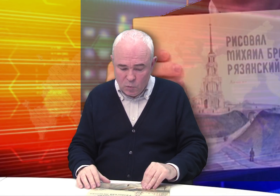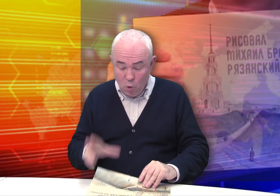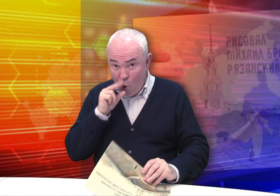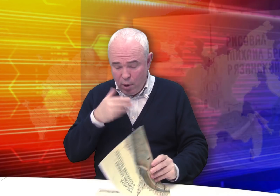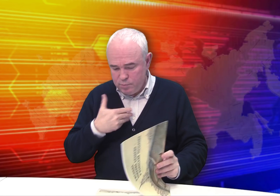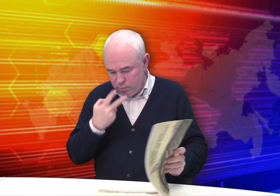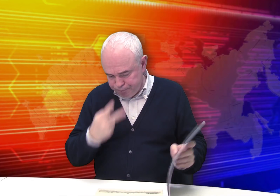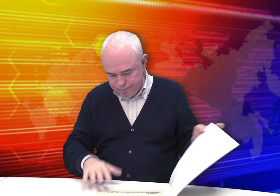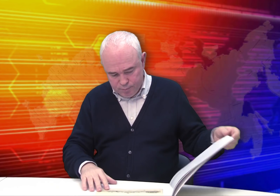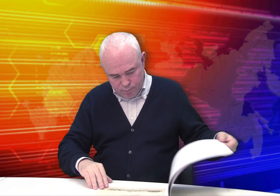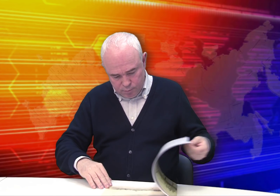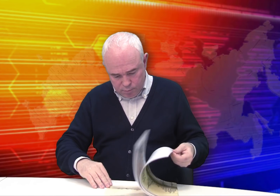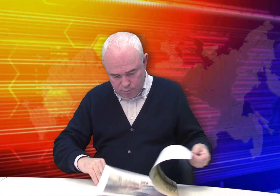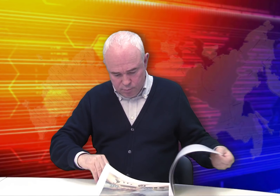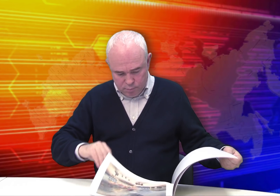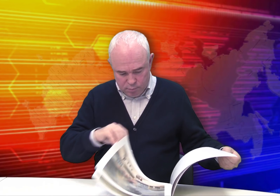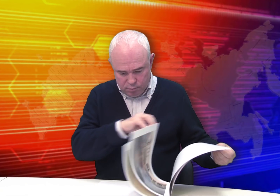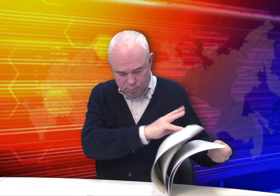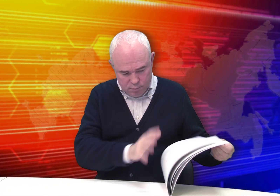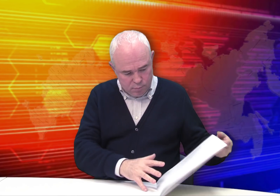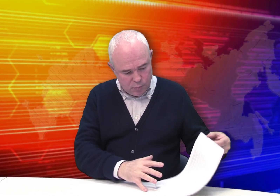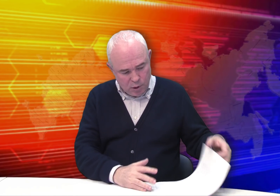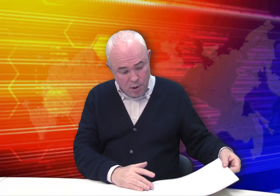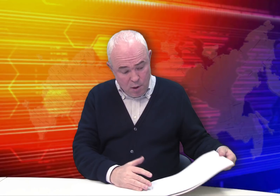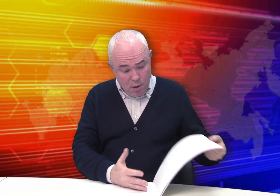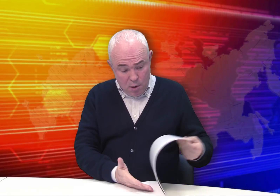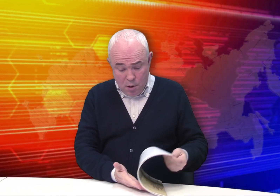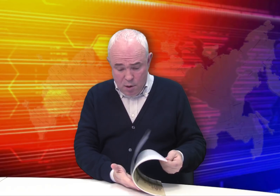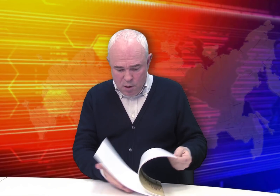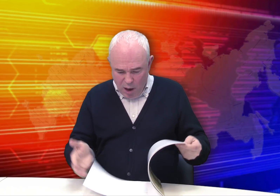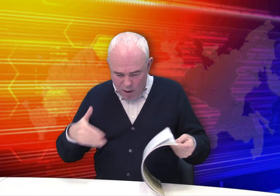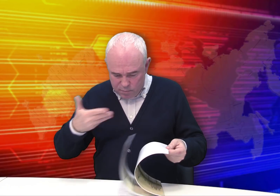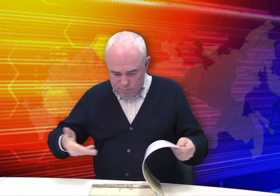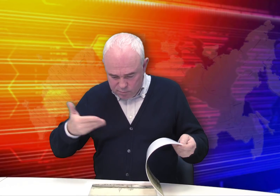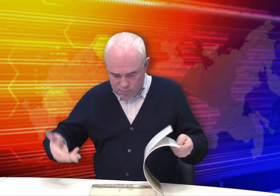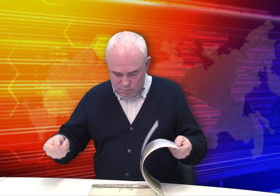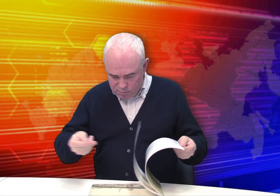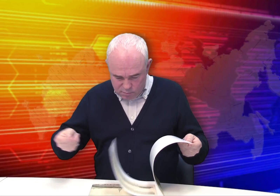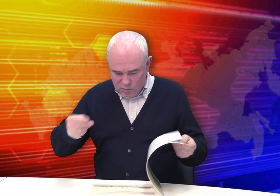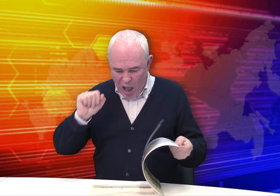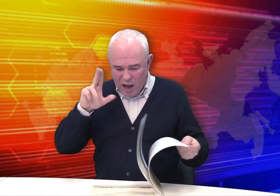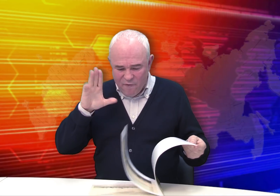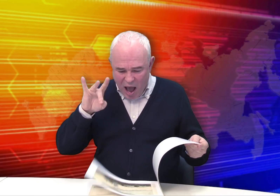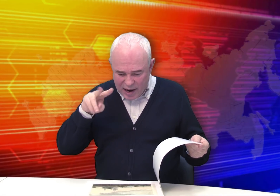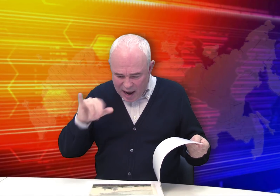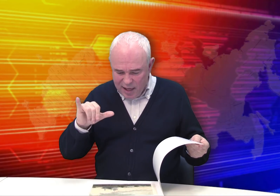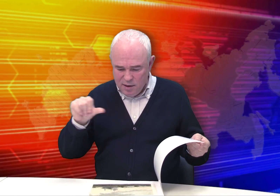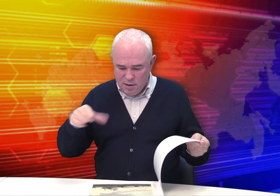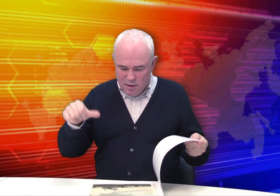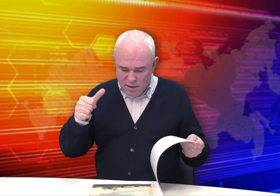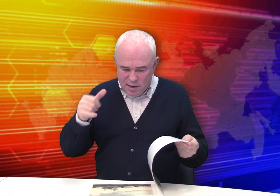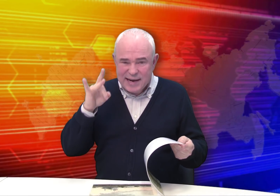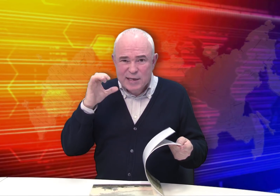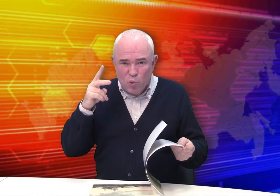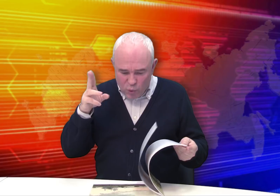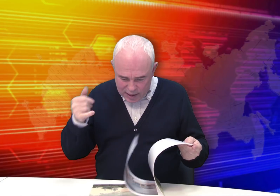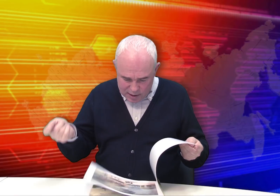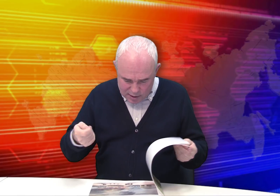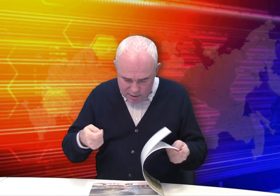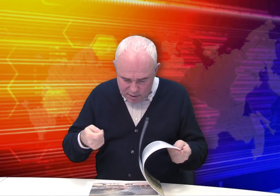Здесь мы видим акварели, рисунки…